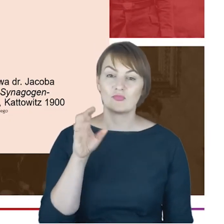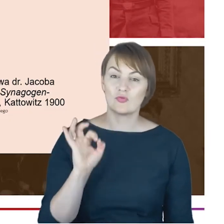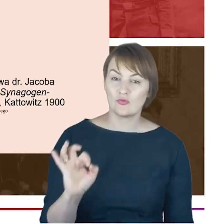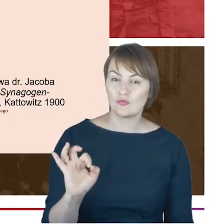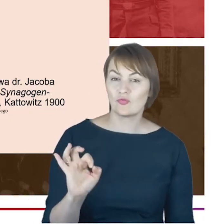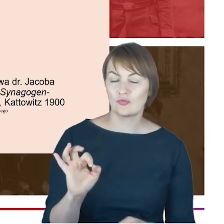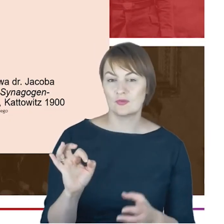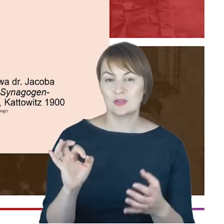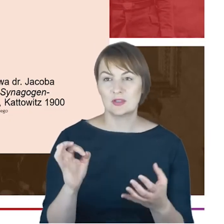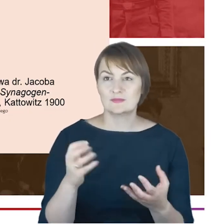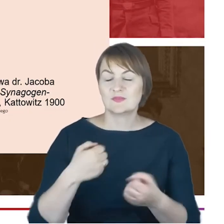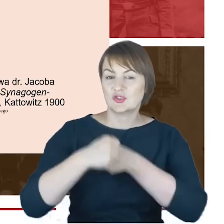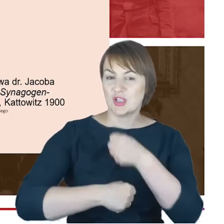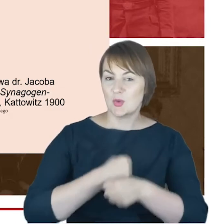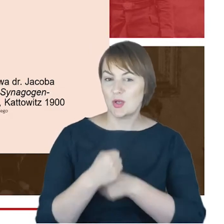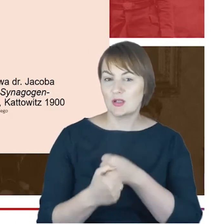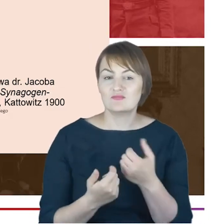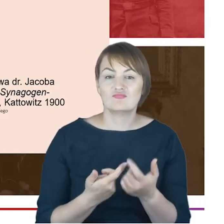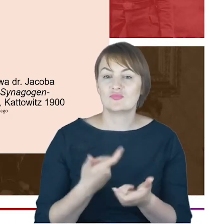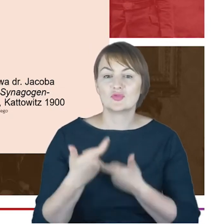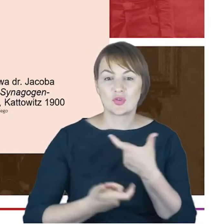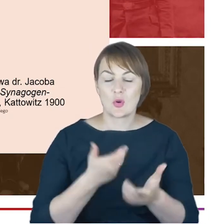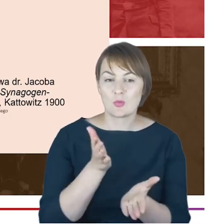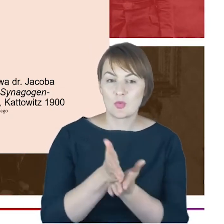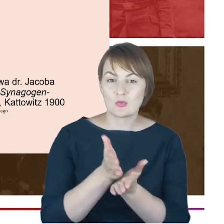taką-ja bym najchętniej naprawdę powiedziała- kulturową historię